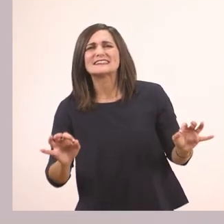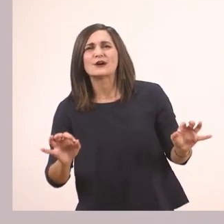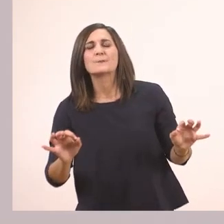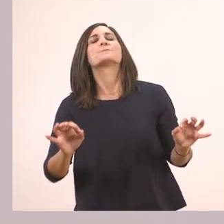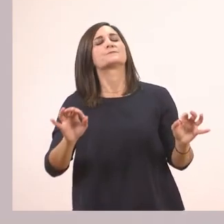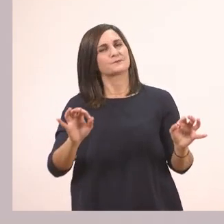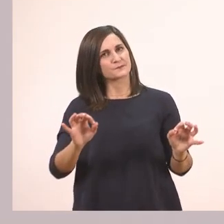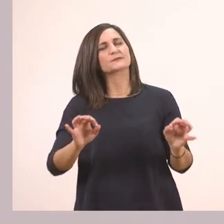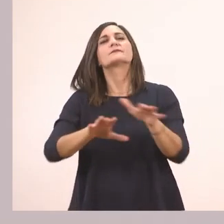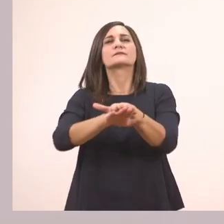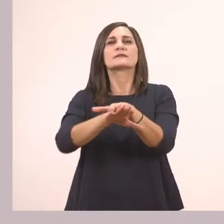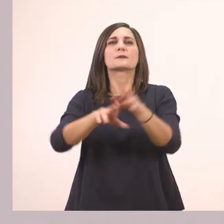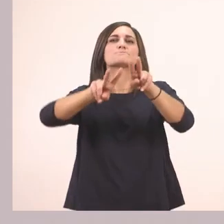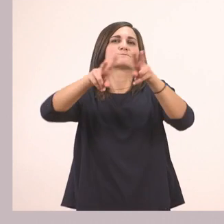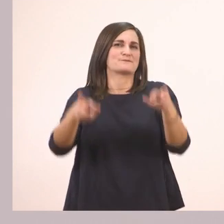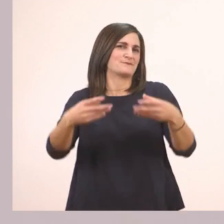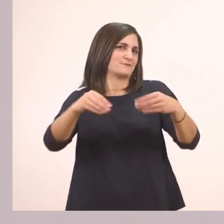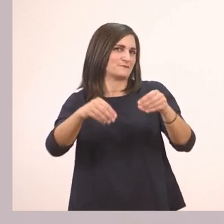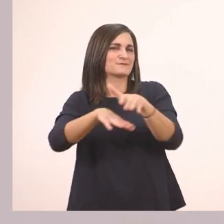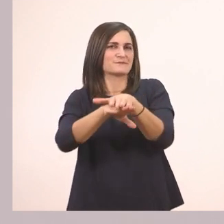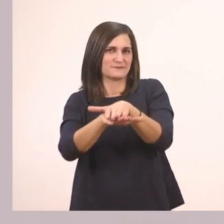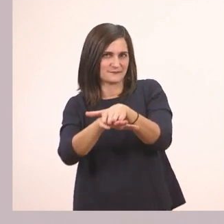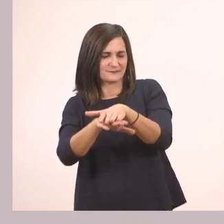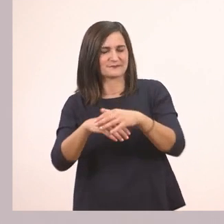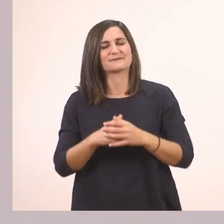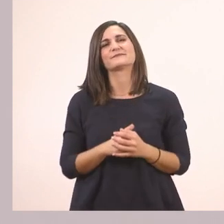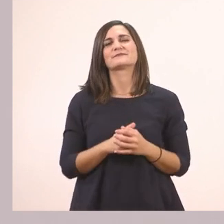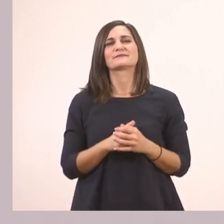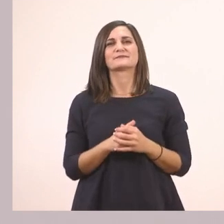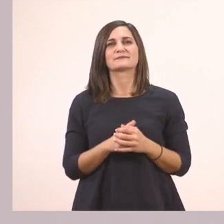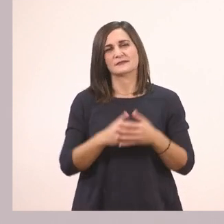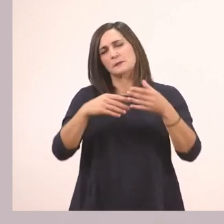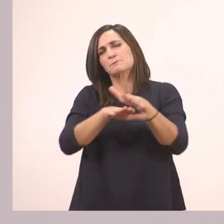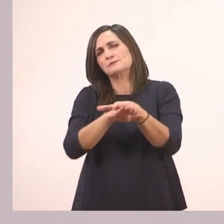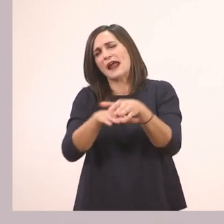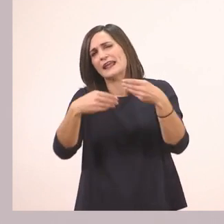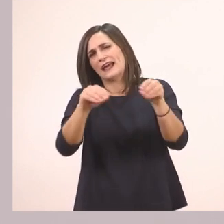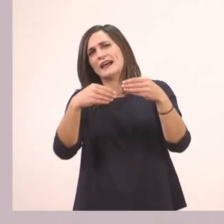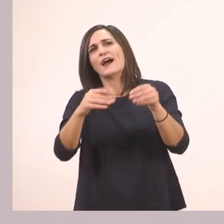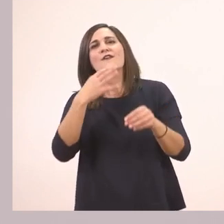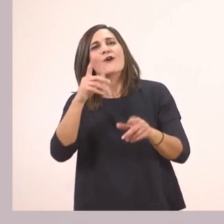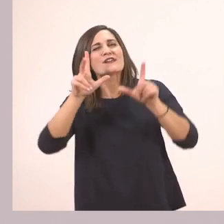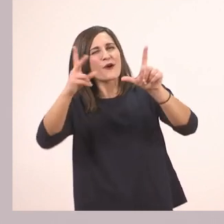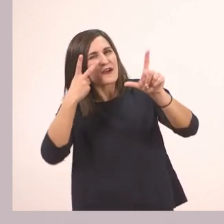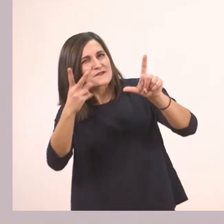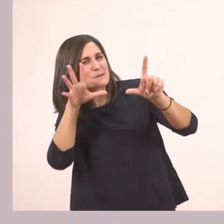Ενός ιχθυοπωλείου. Δηλαδή ενός ψαράδικου, που πουλάει ψάρια. Το καταλάβαμε από την εικονίτσα, απ' το ψαράκι.